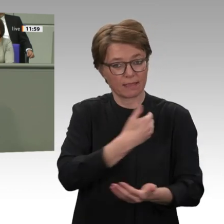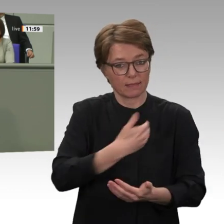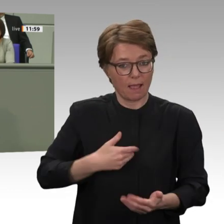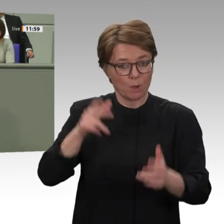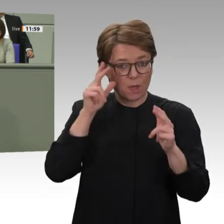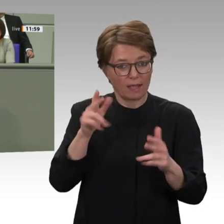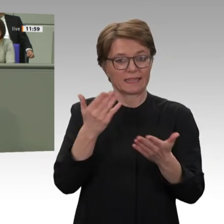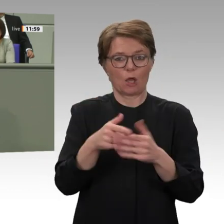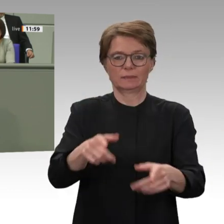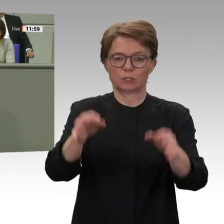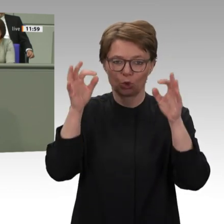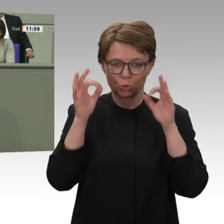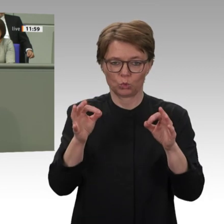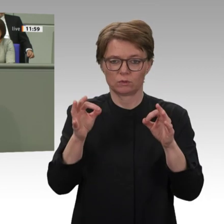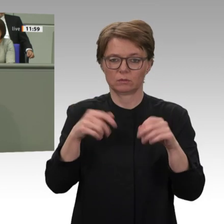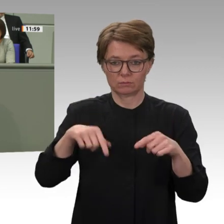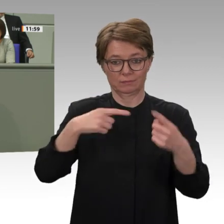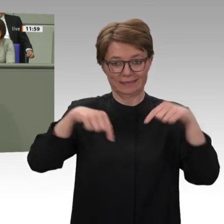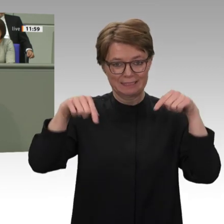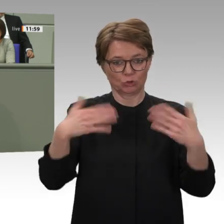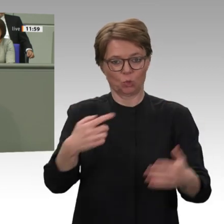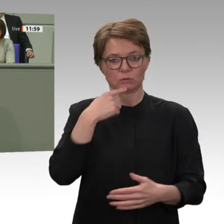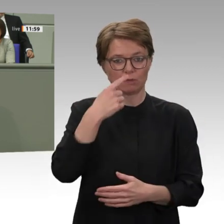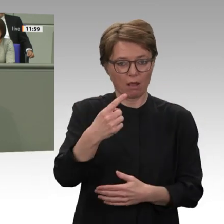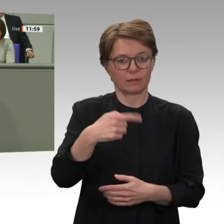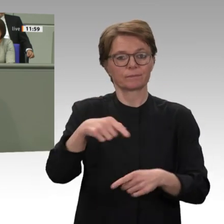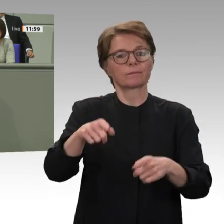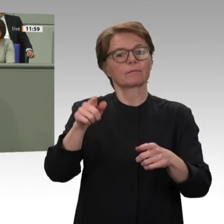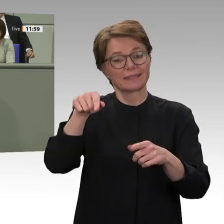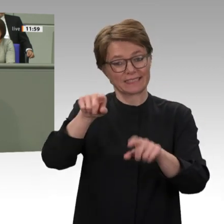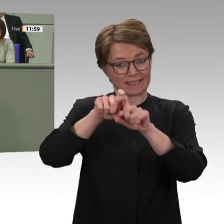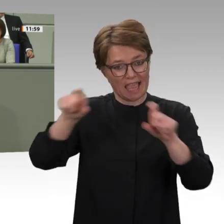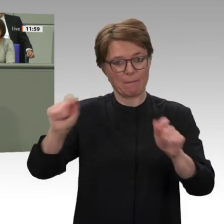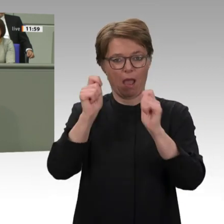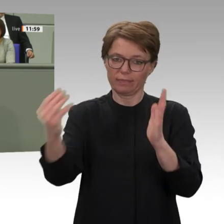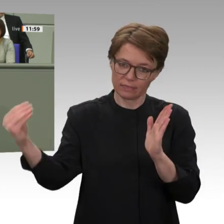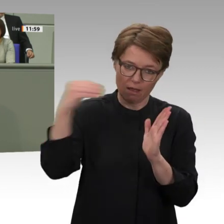verbinden wollen. In der Situation der faktischen politischen Doppelherrschaft, in der sich